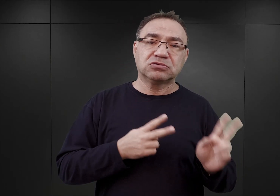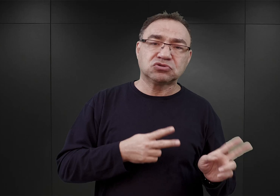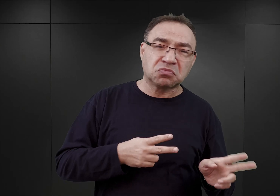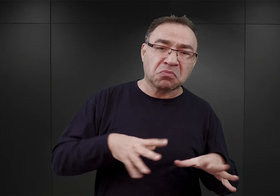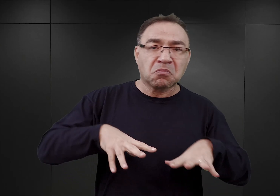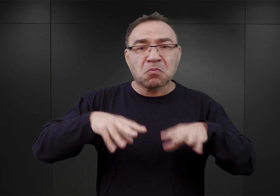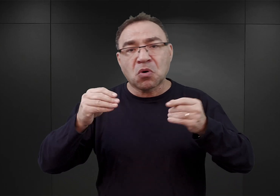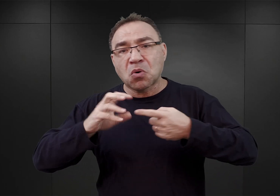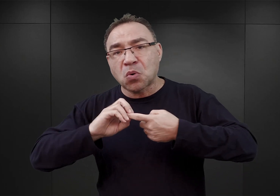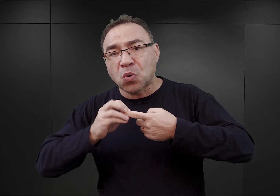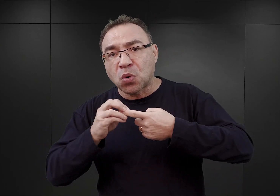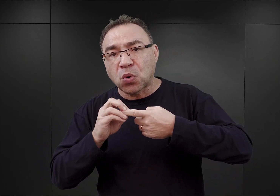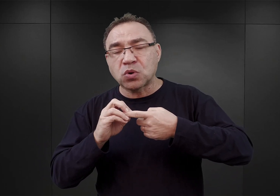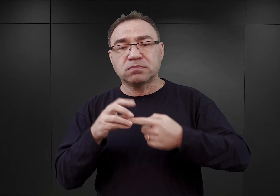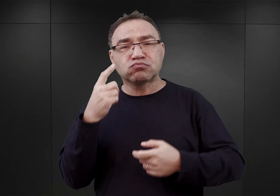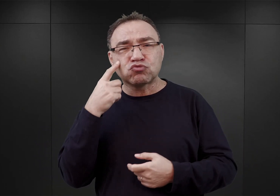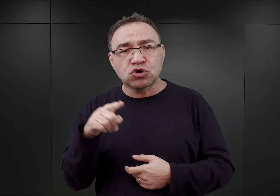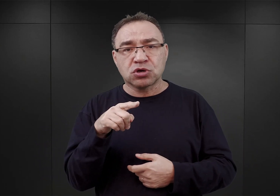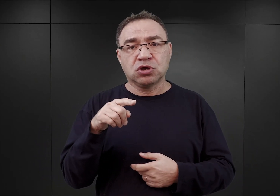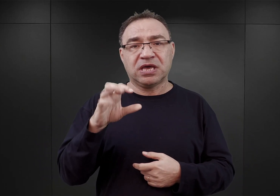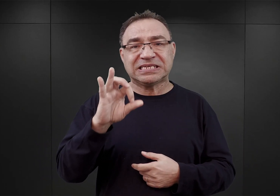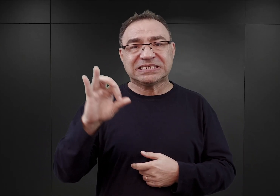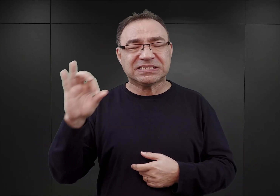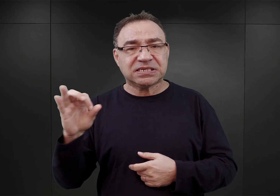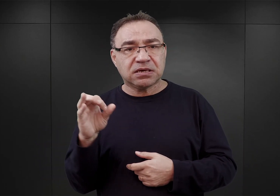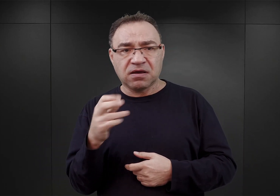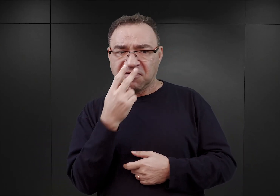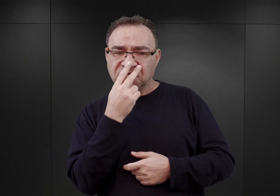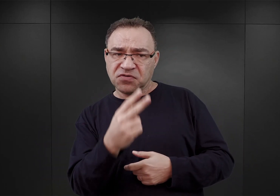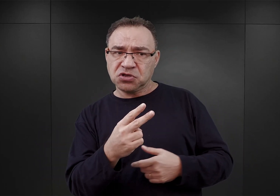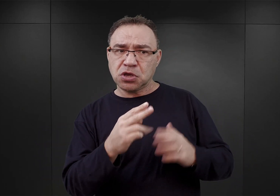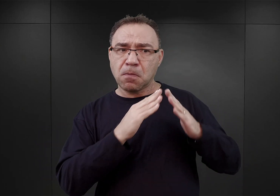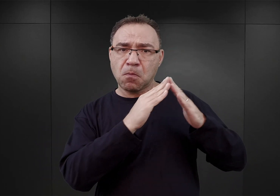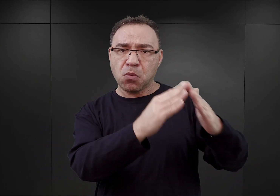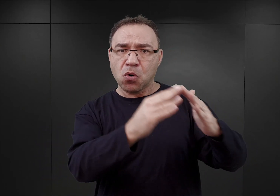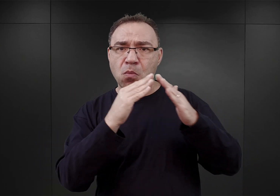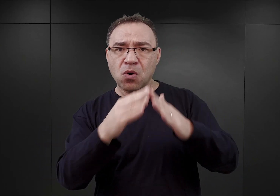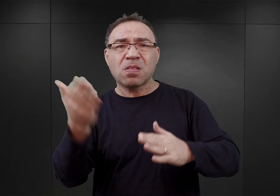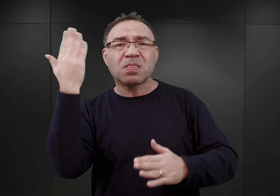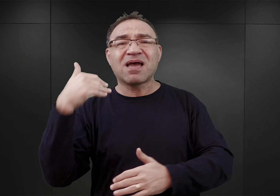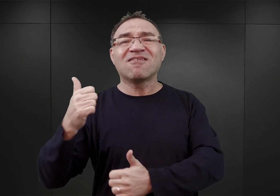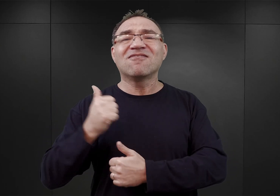uwagę esesmanów zwróciły budynki koszarowe, znajdujące się na przedmieściu Oświęcimia,